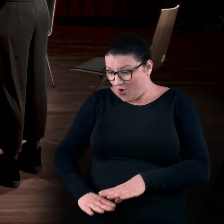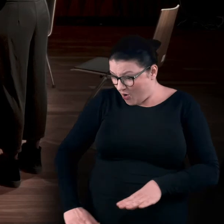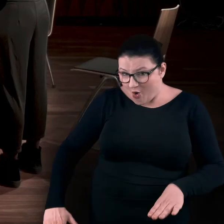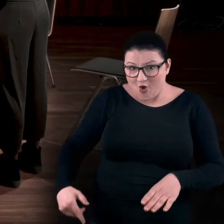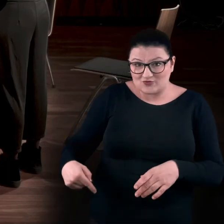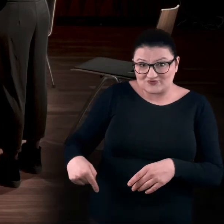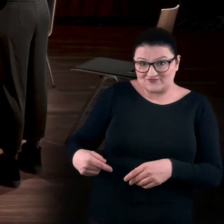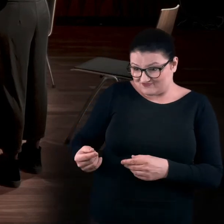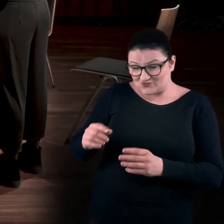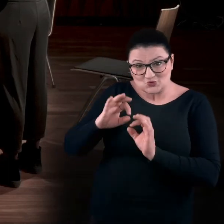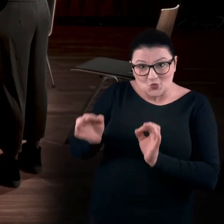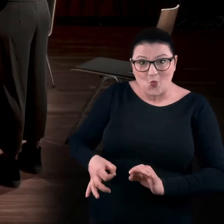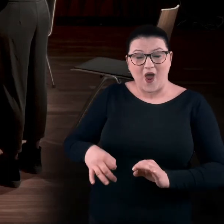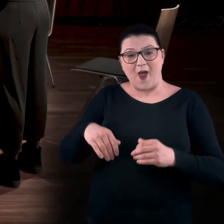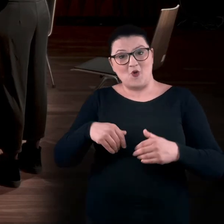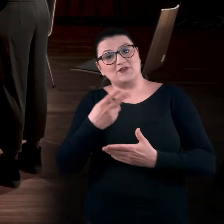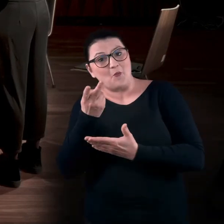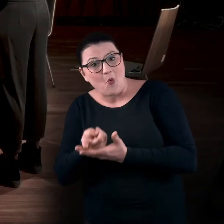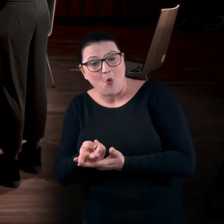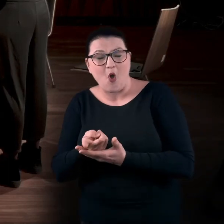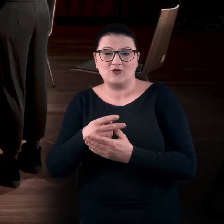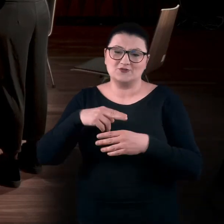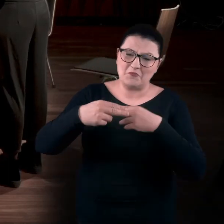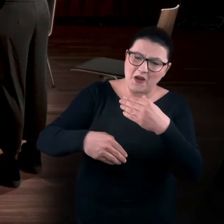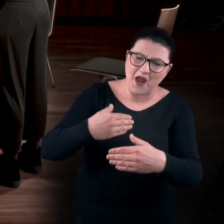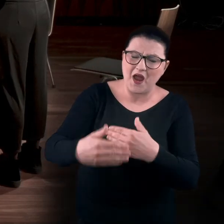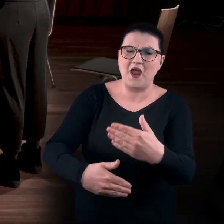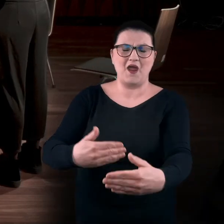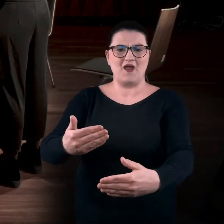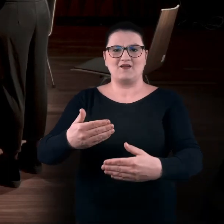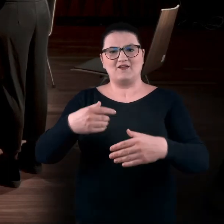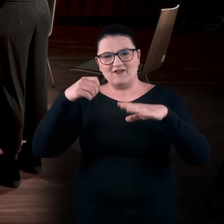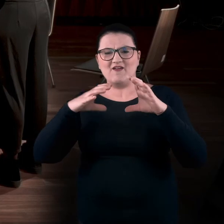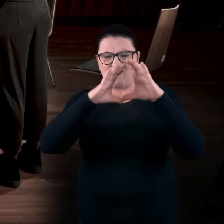można było się na nich kłaść, przeczołgiwać przez wnętrze.